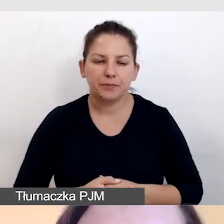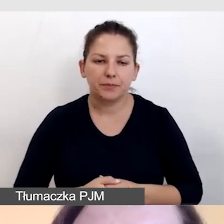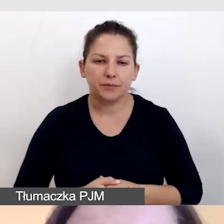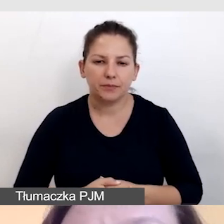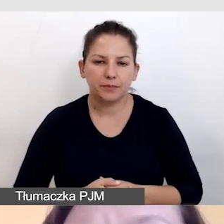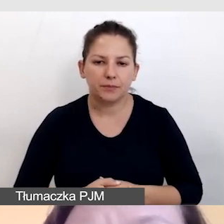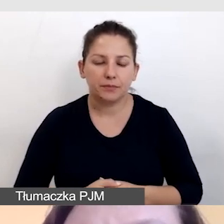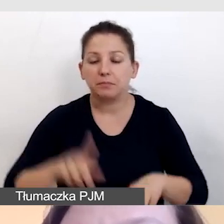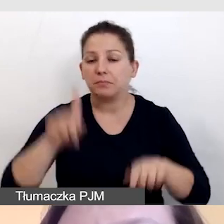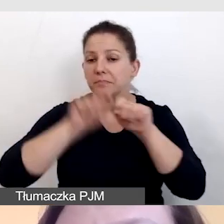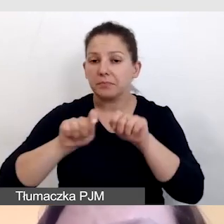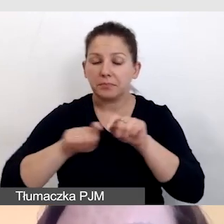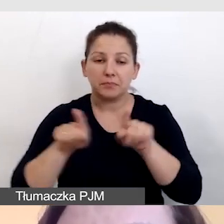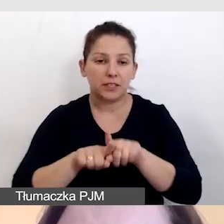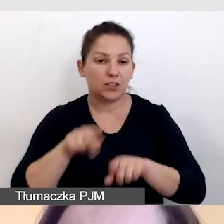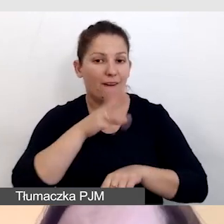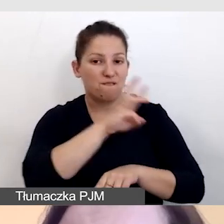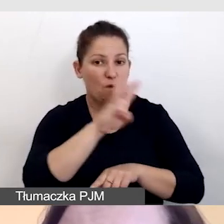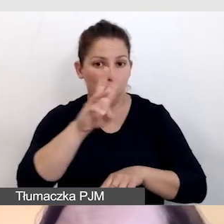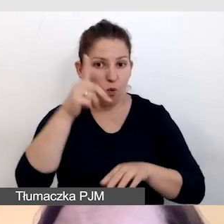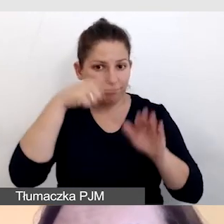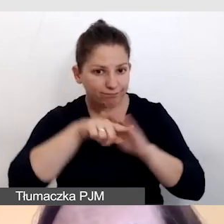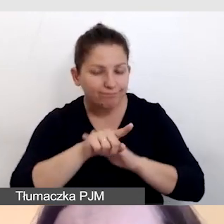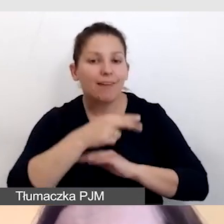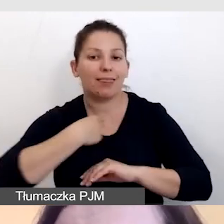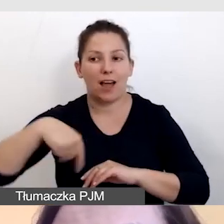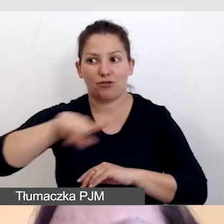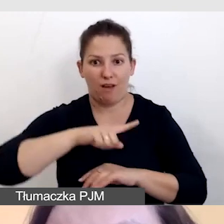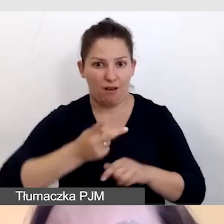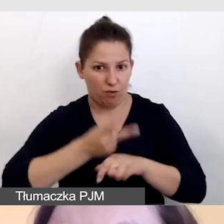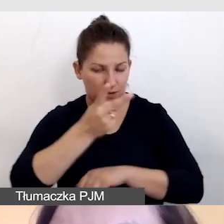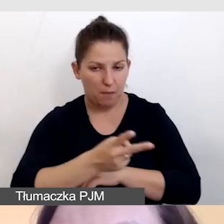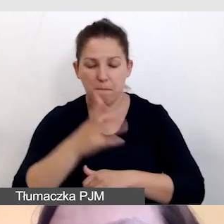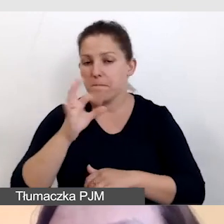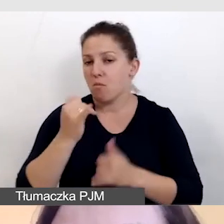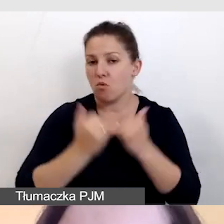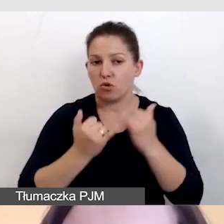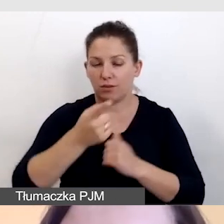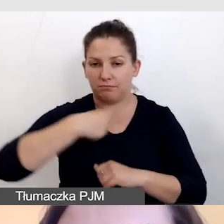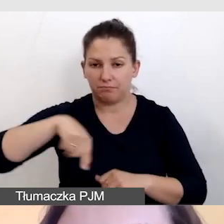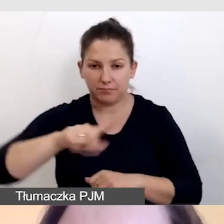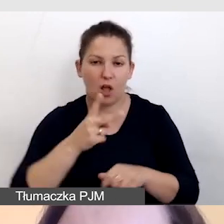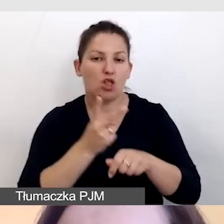Sprawdzamy również, czy nasza strona internetowa jest dostępna, bo jeśli będziemy mieli dostępny player